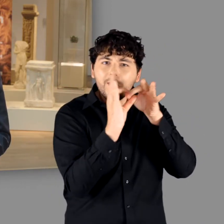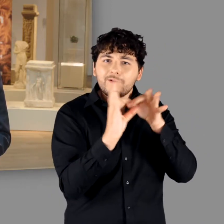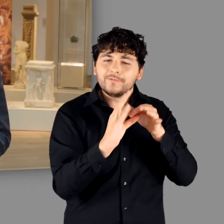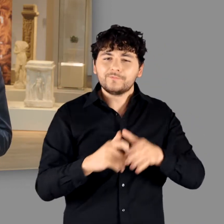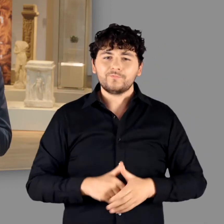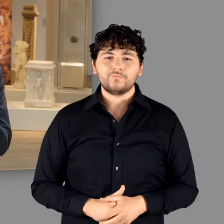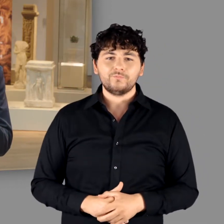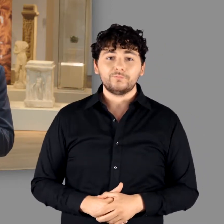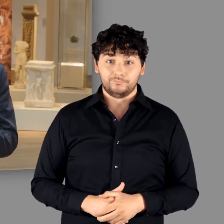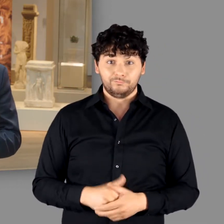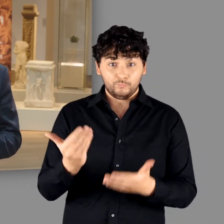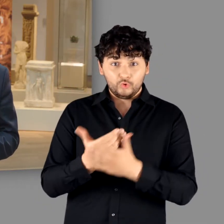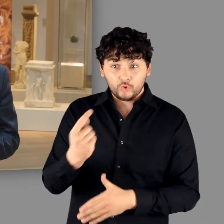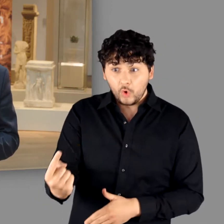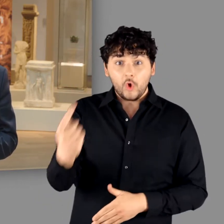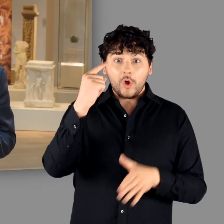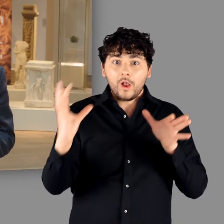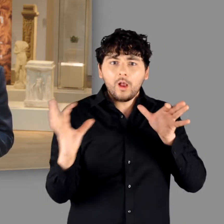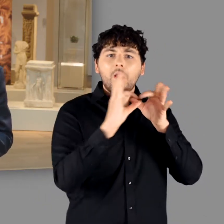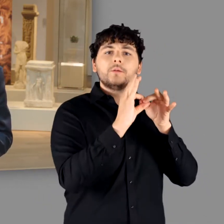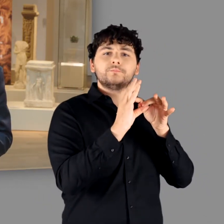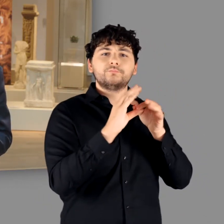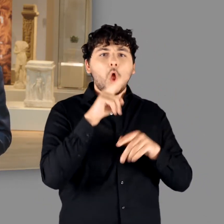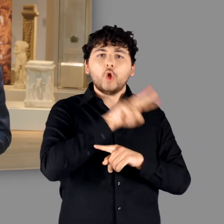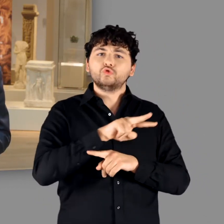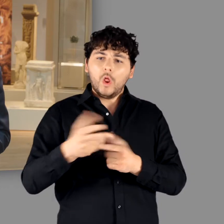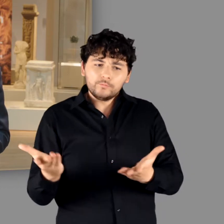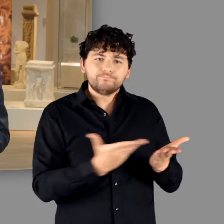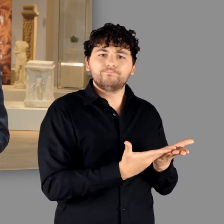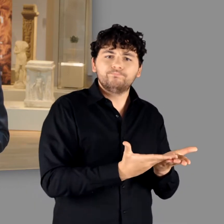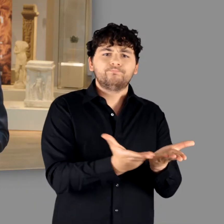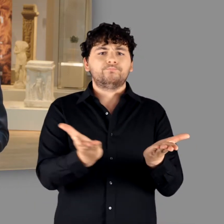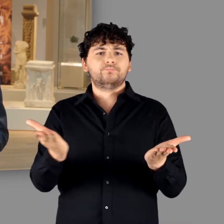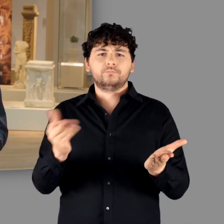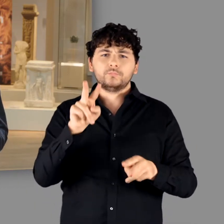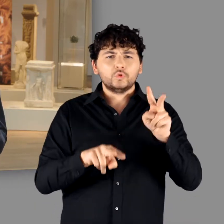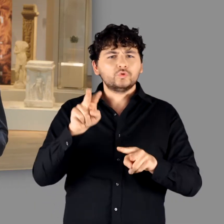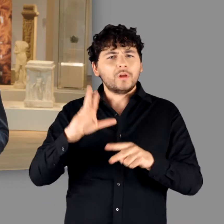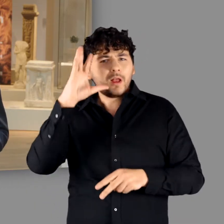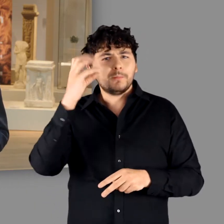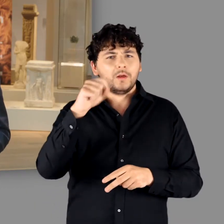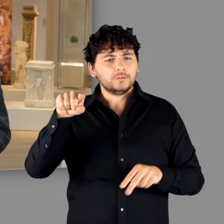Auf dem Fundament dieser Erkenntnisse eröffnet unsere Ausstellung nun vielfältige Perspektiven